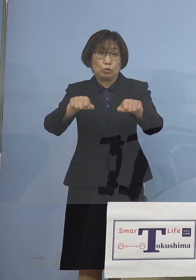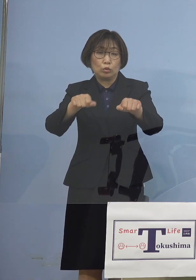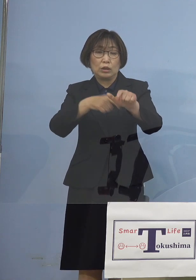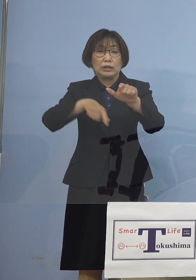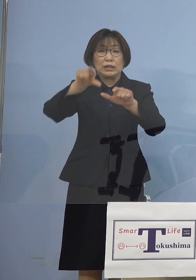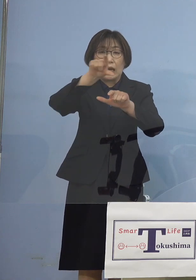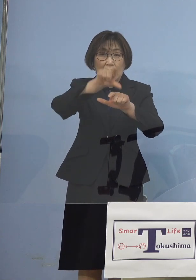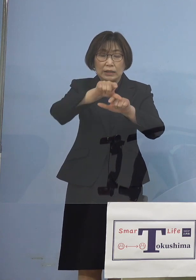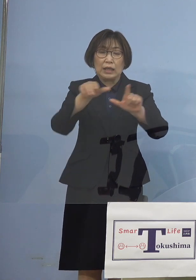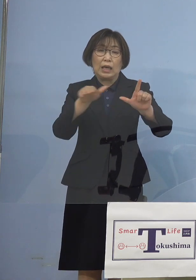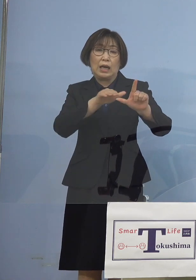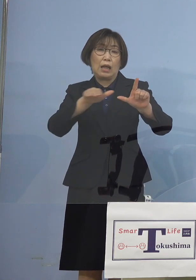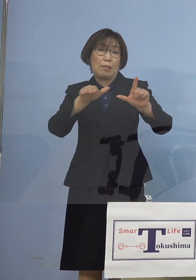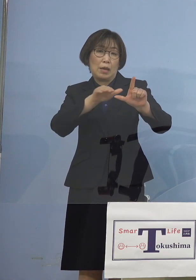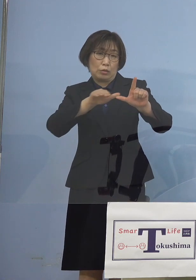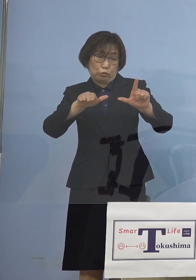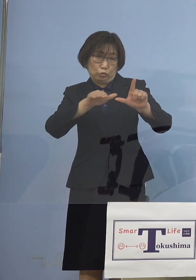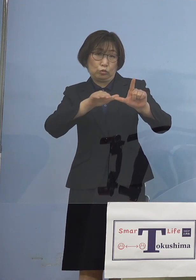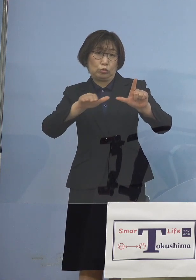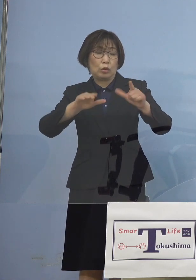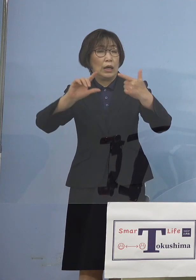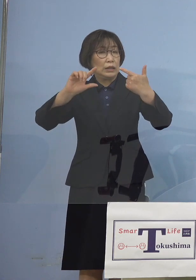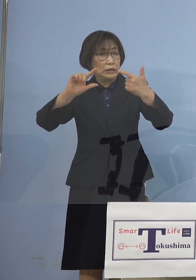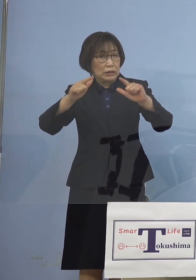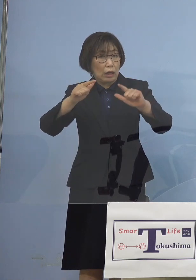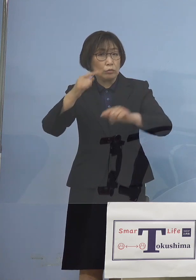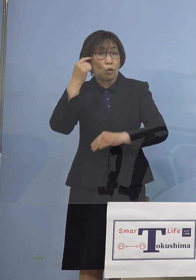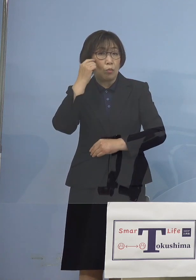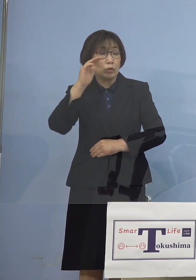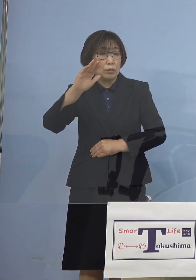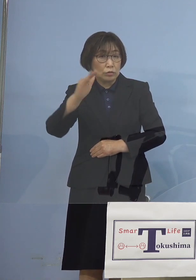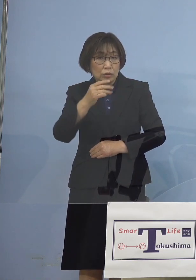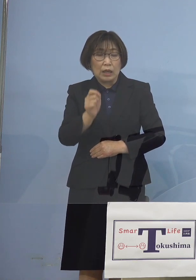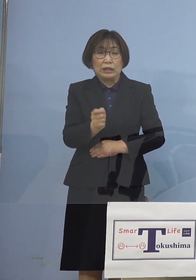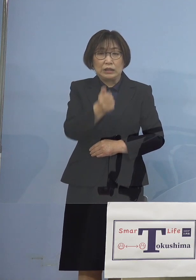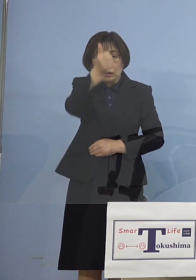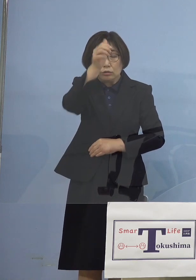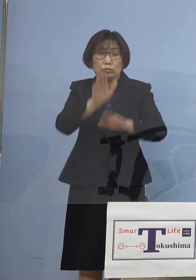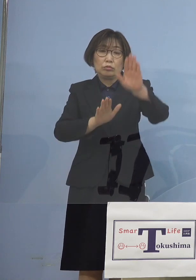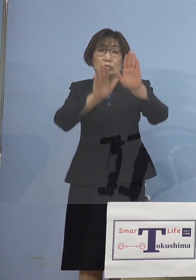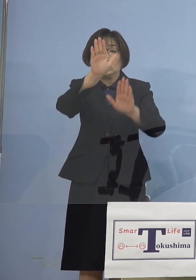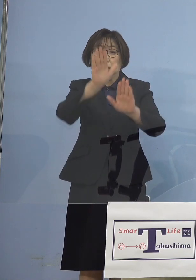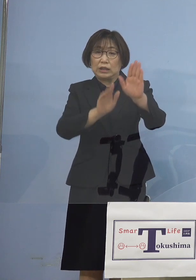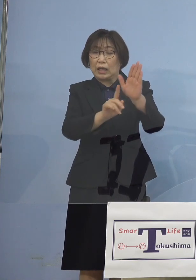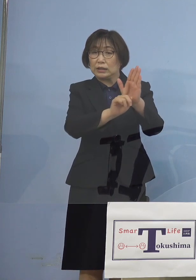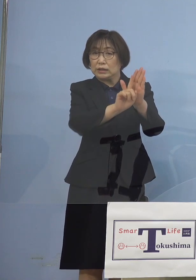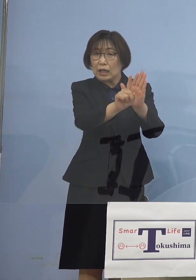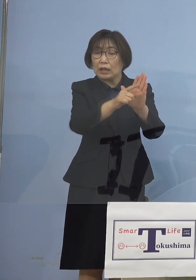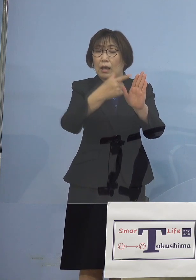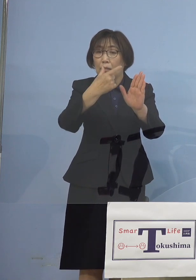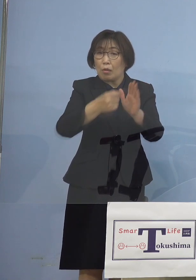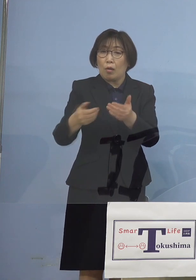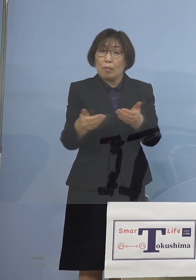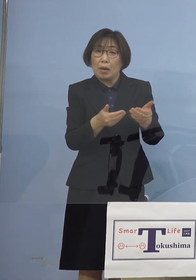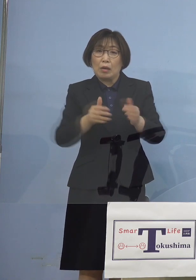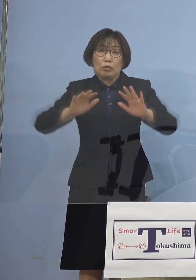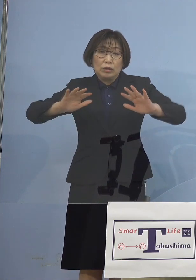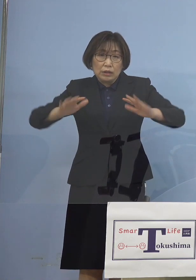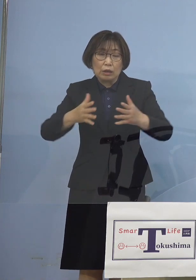レベルの違う形ではありますが 「緊急事態宣言」 こうした点についても 躊躇なく国に求めていく